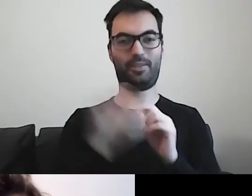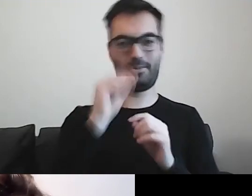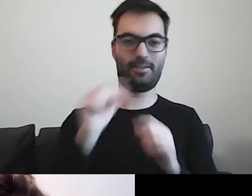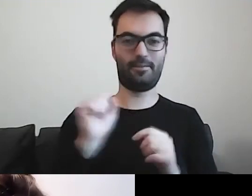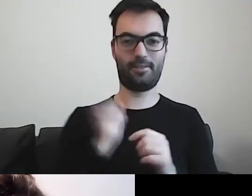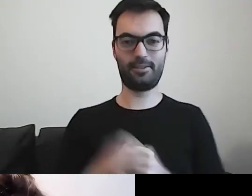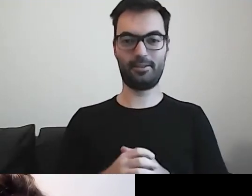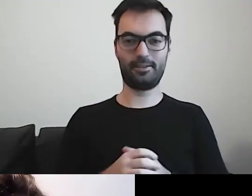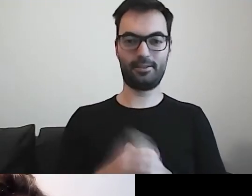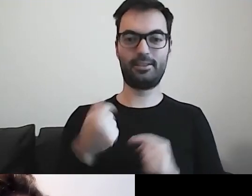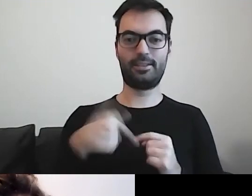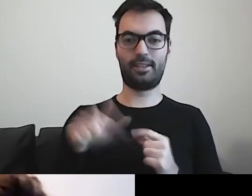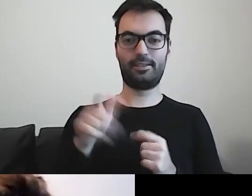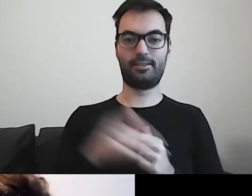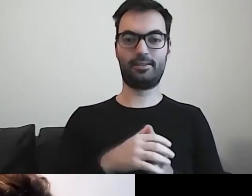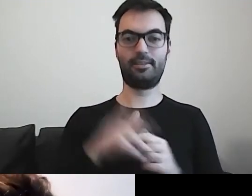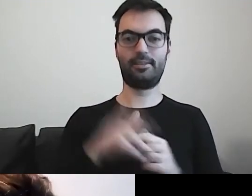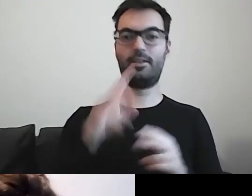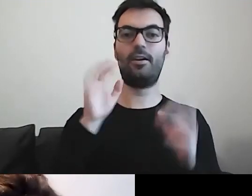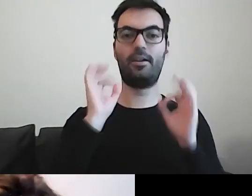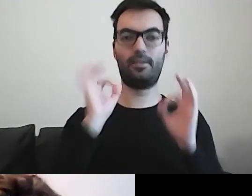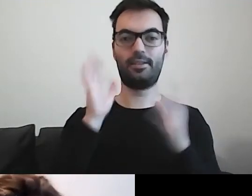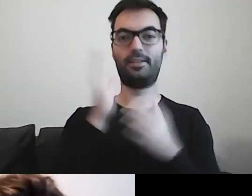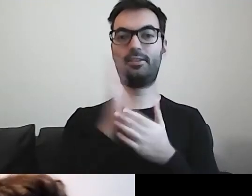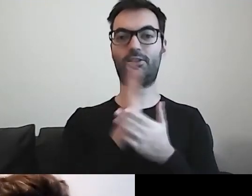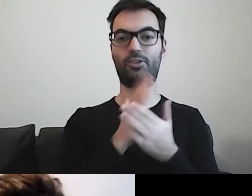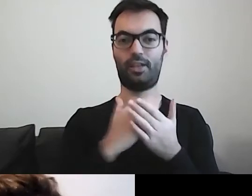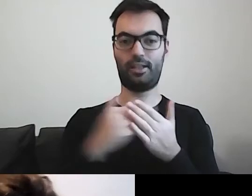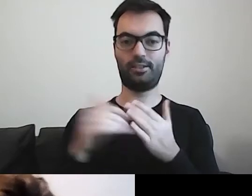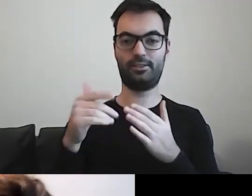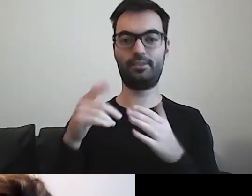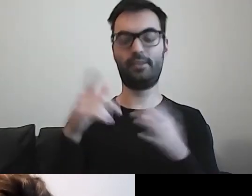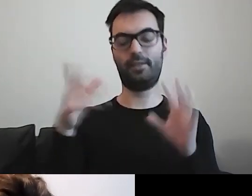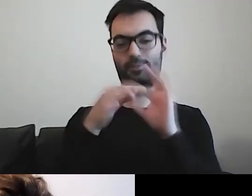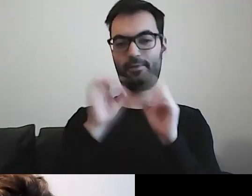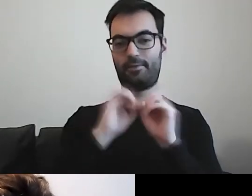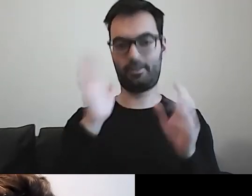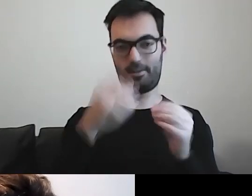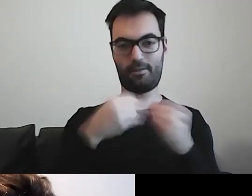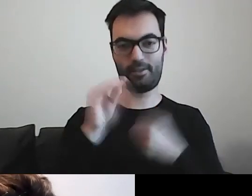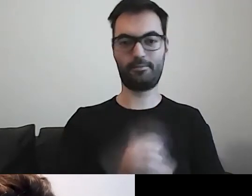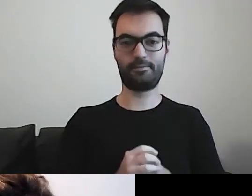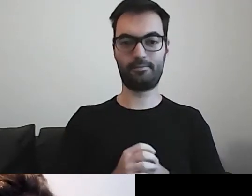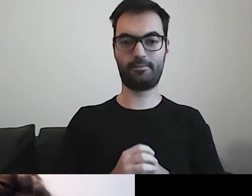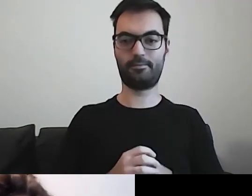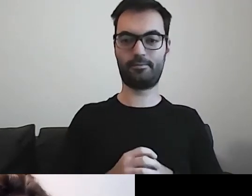Za chwilę, w odpowiedniej części, się do nich odniosę. W takim razie...